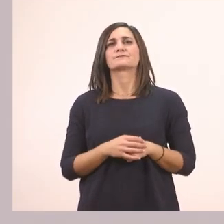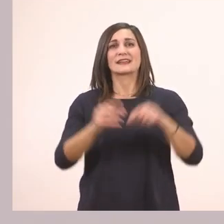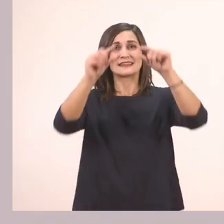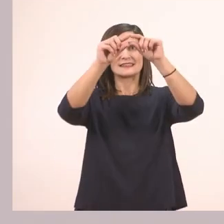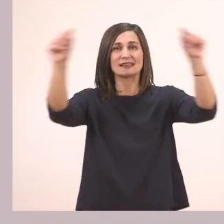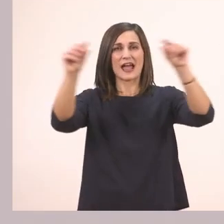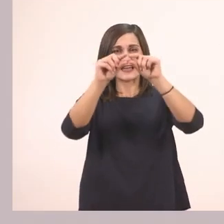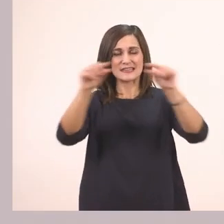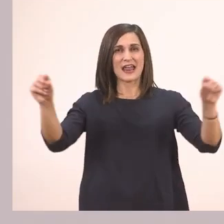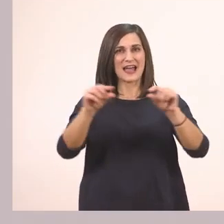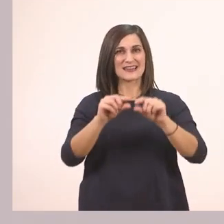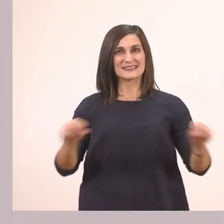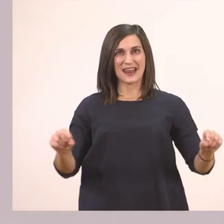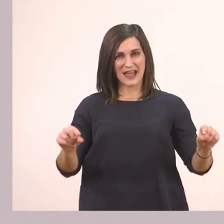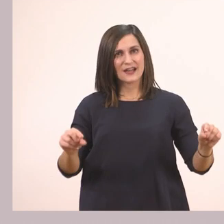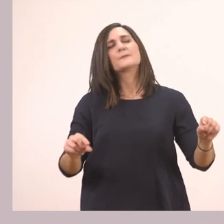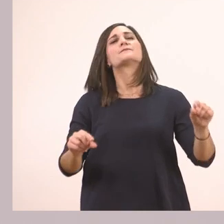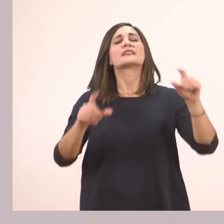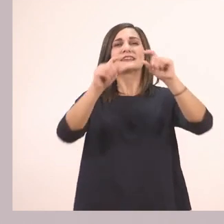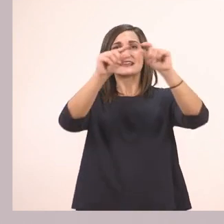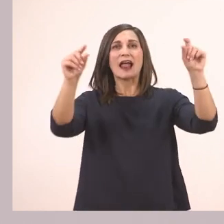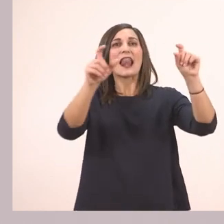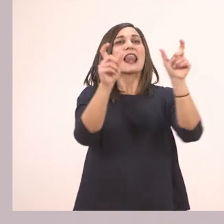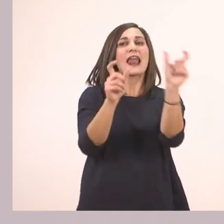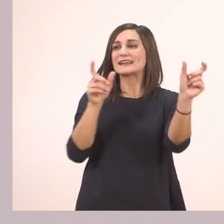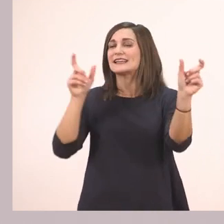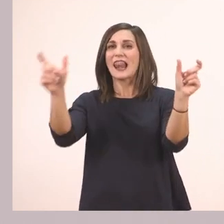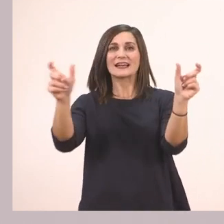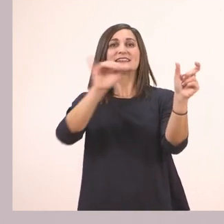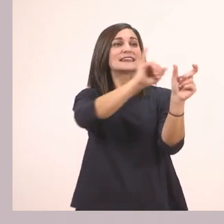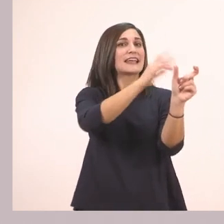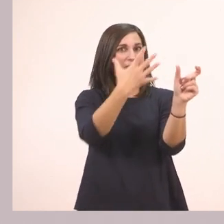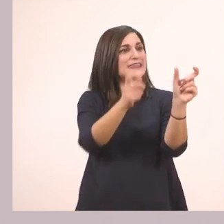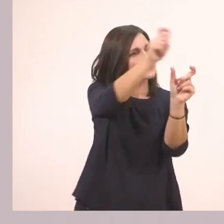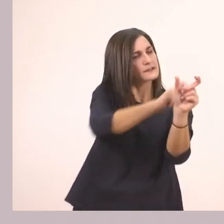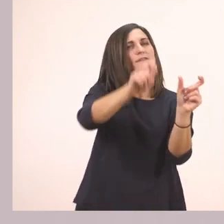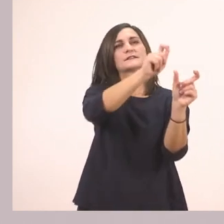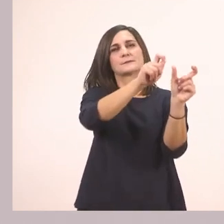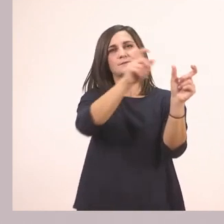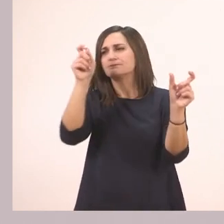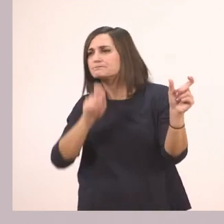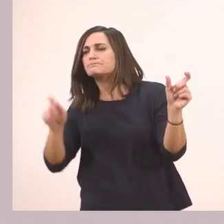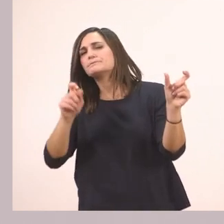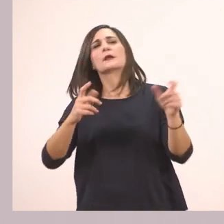Σε κάθε σειρά βάλε σε κύκλο τη λέξη που έχει ι. Η πρώτη σειρά τι μας έχει;